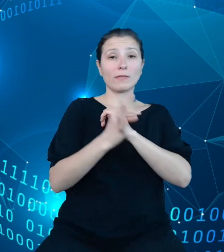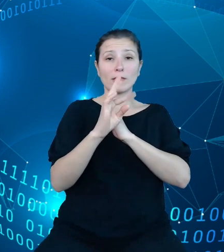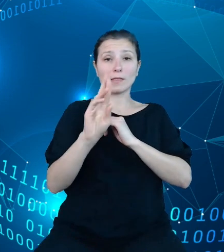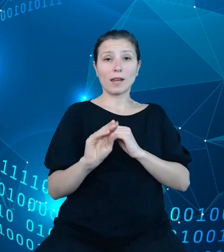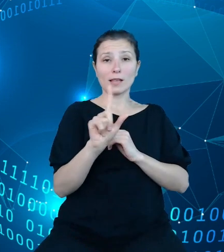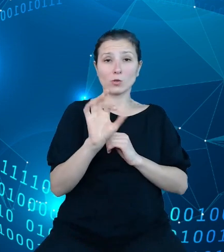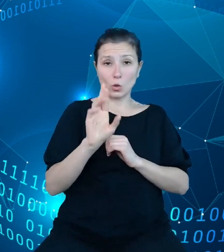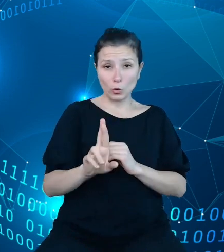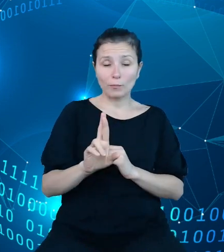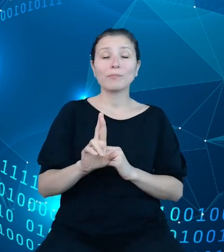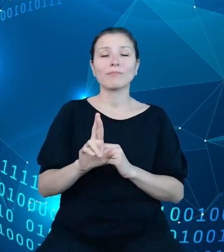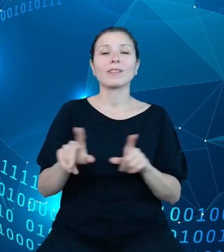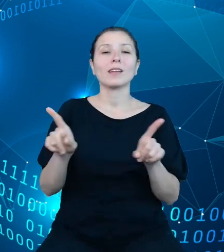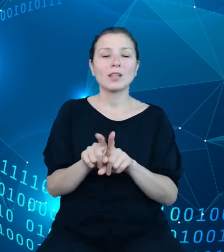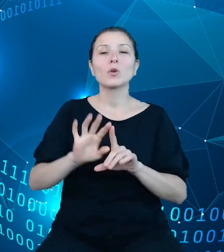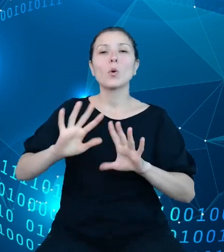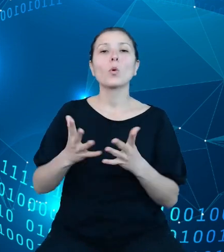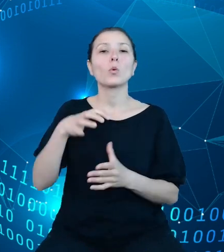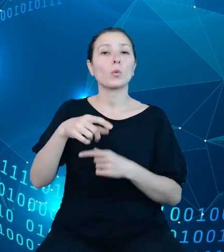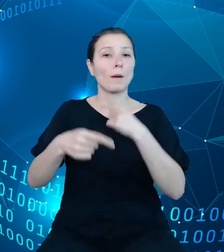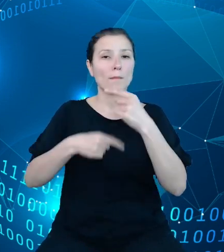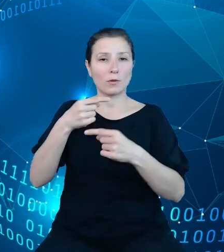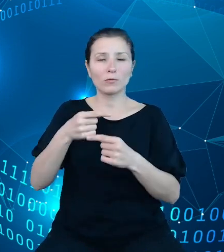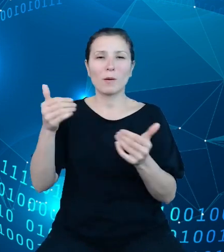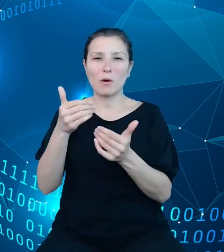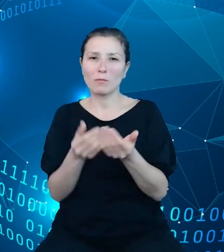pewnością mogą być przez niego zasilane. Są to na przykład